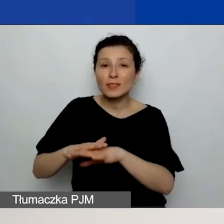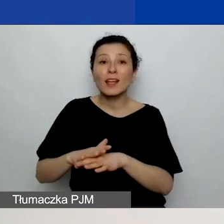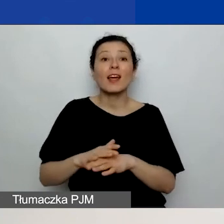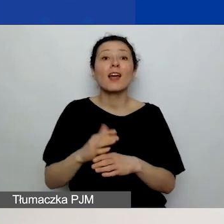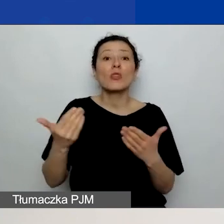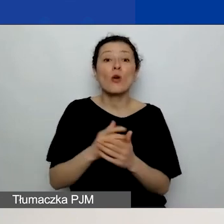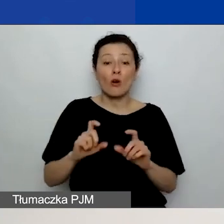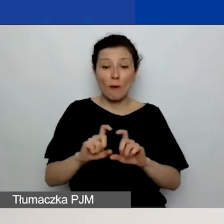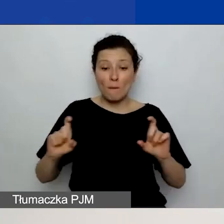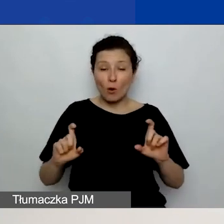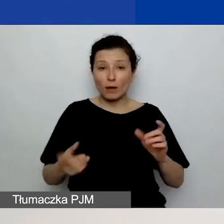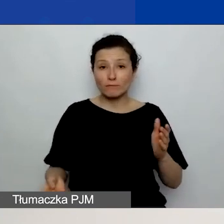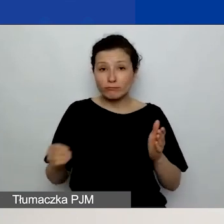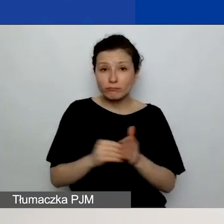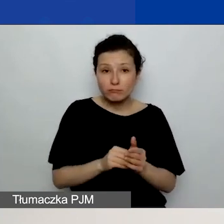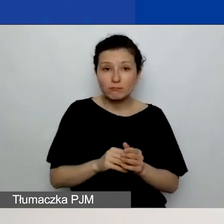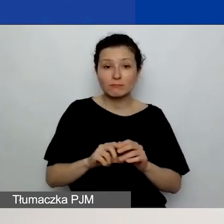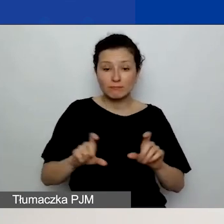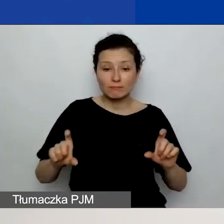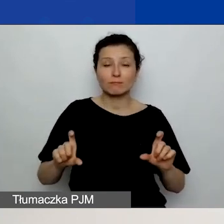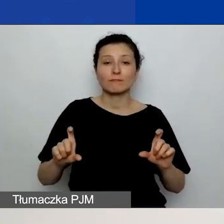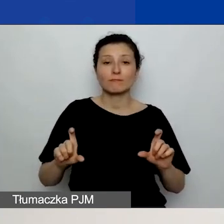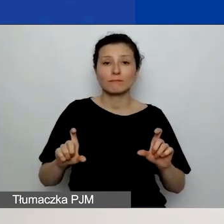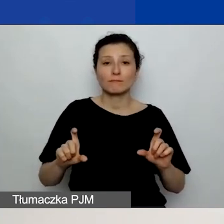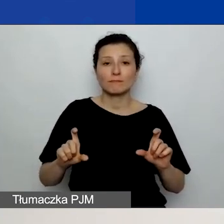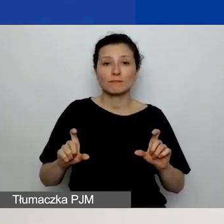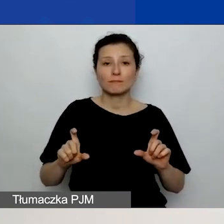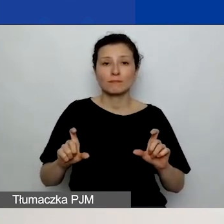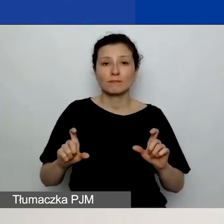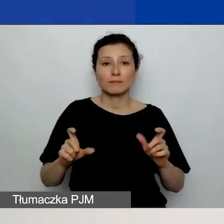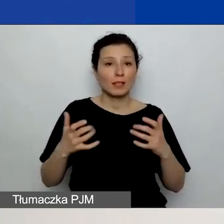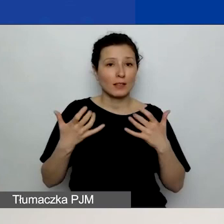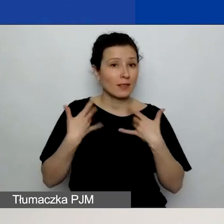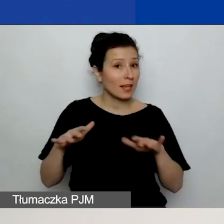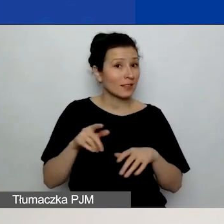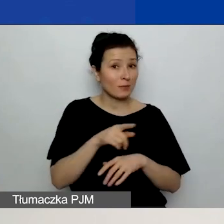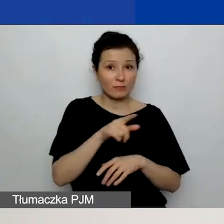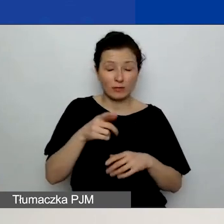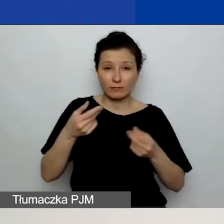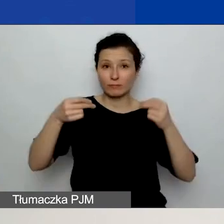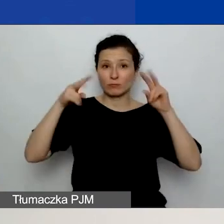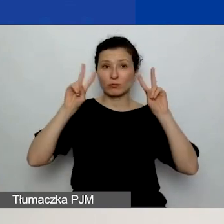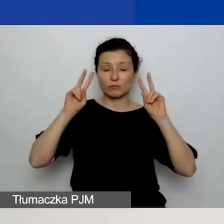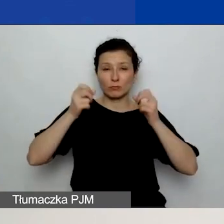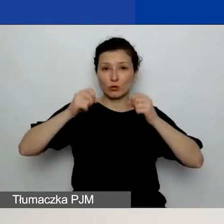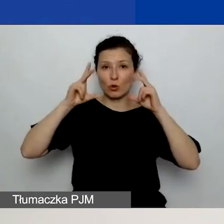więc nie chciałabym, żebyście się zaskoczyli. Proszę, zapoznajcie się również z tymi polami.